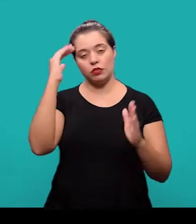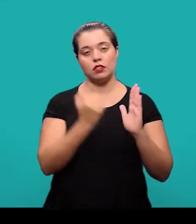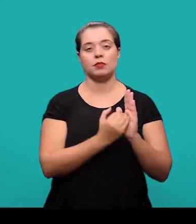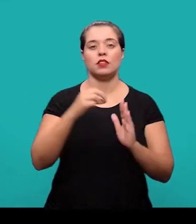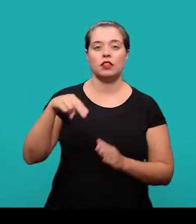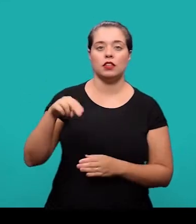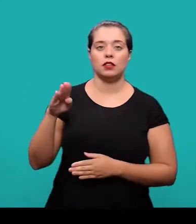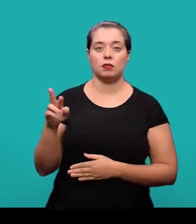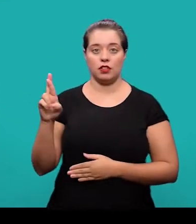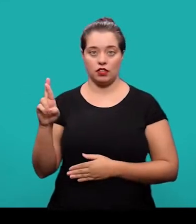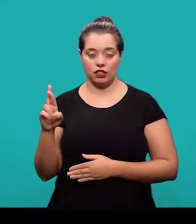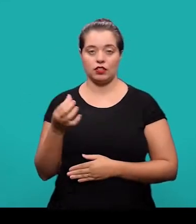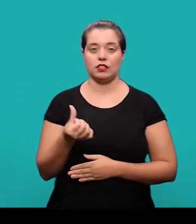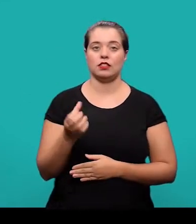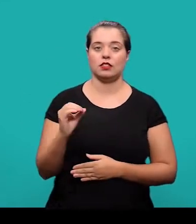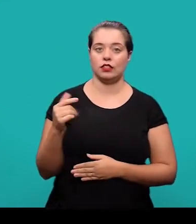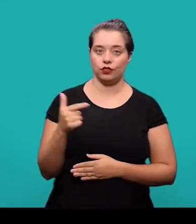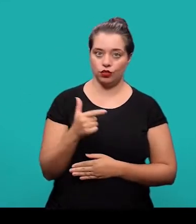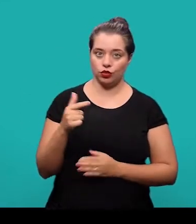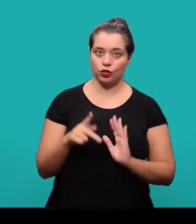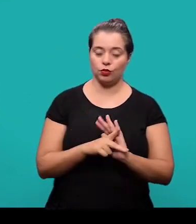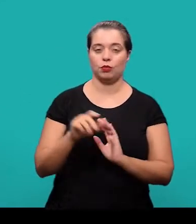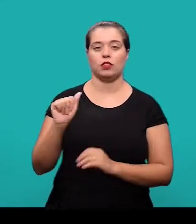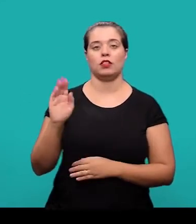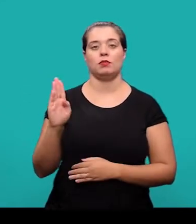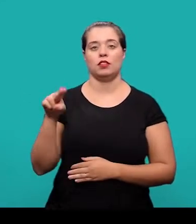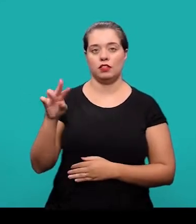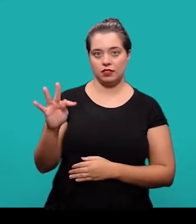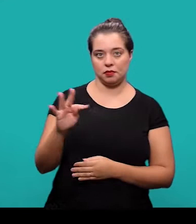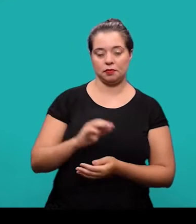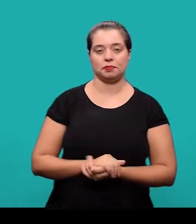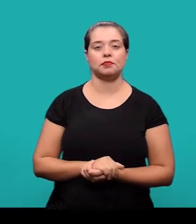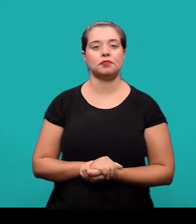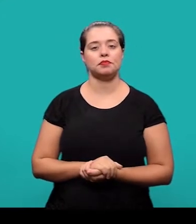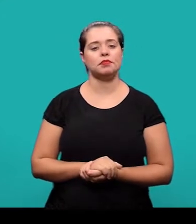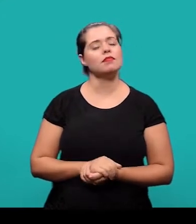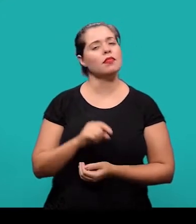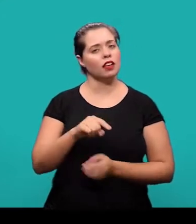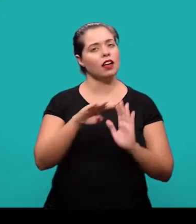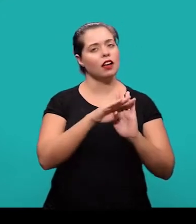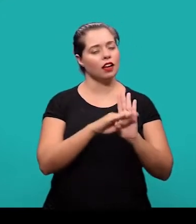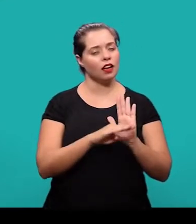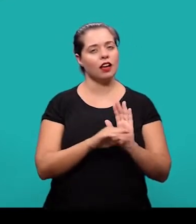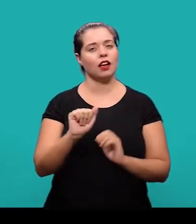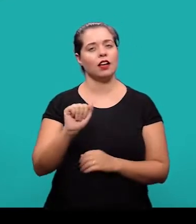a NBR 6022 da Associação Brasileira de Normas Técnicas - ABNT. A coleção de normas da ABNT pode ser acessada